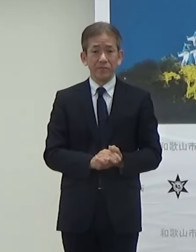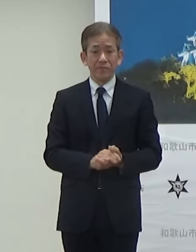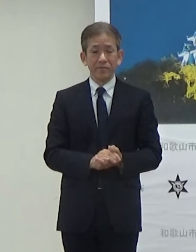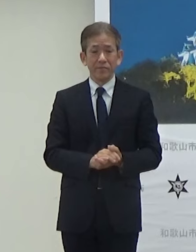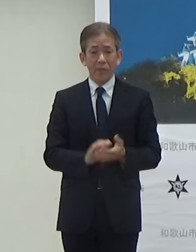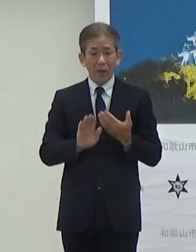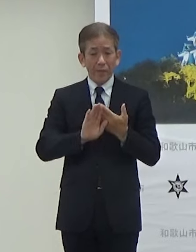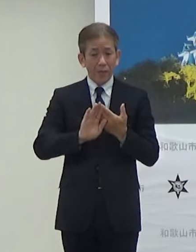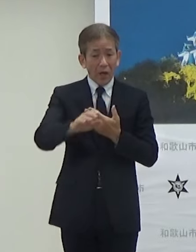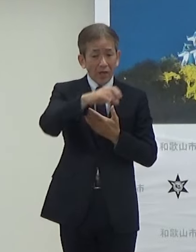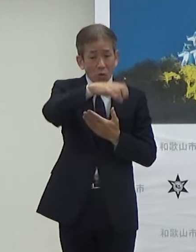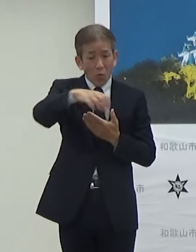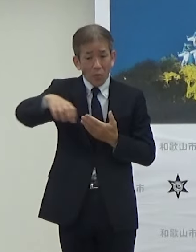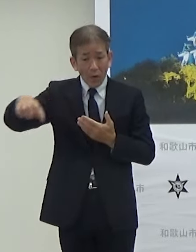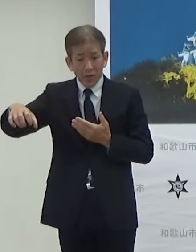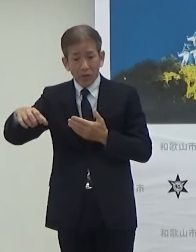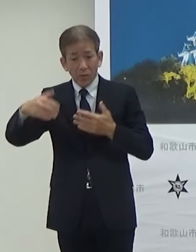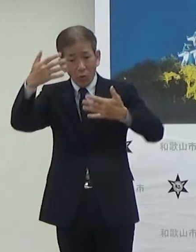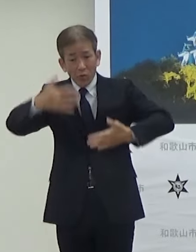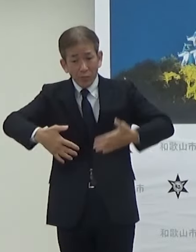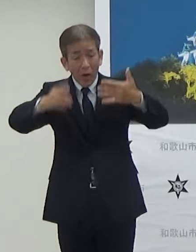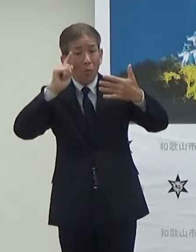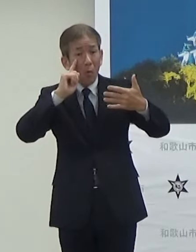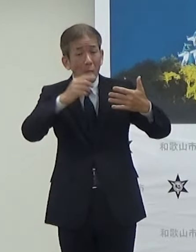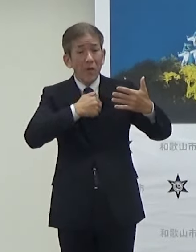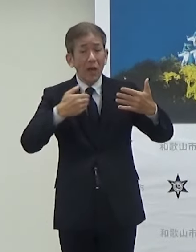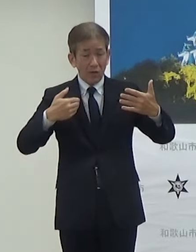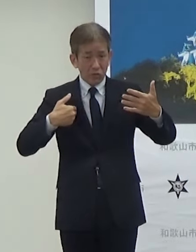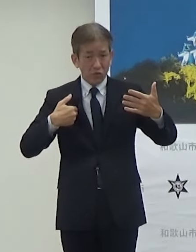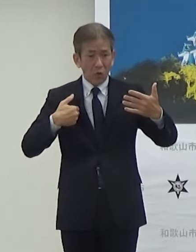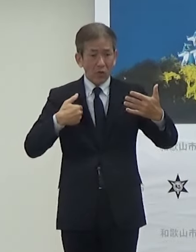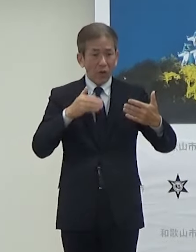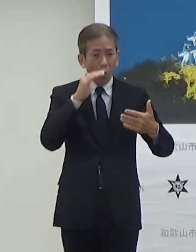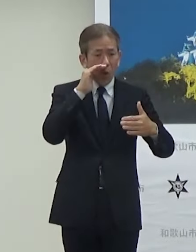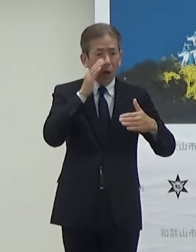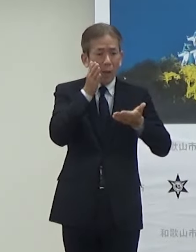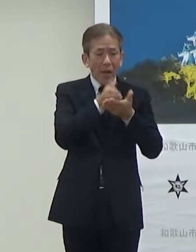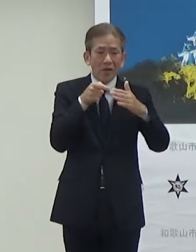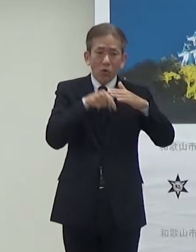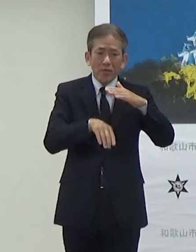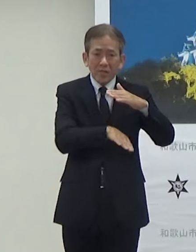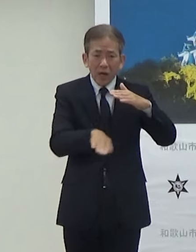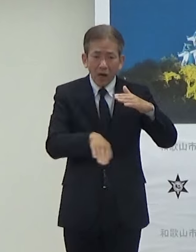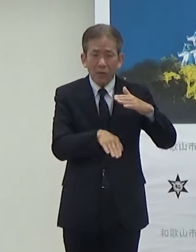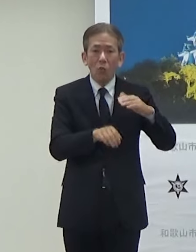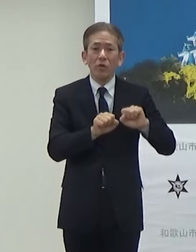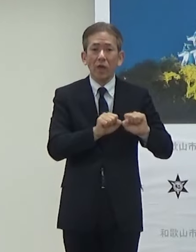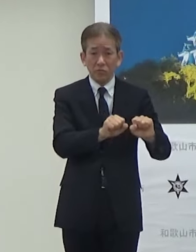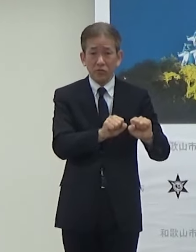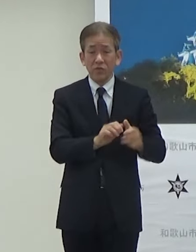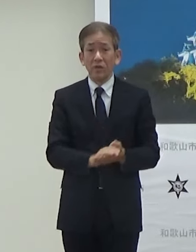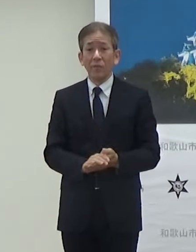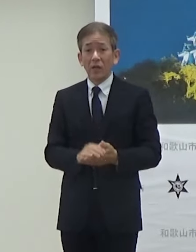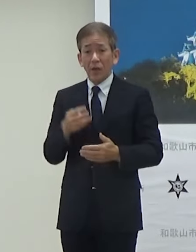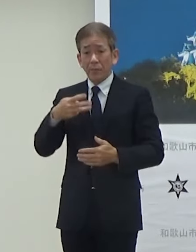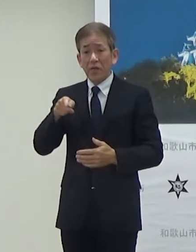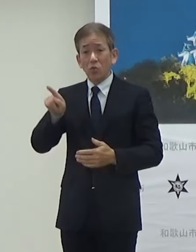わかちか広場それとみその商店街ではTGCのナイトマルシェっていうことで